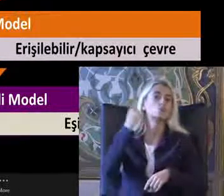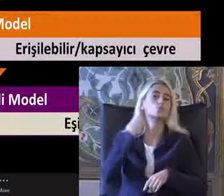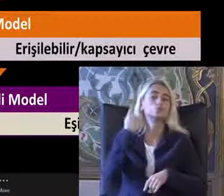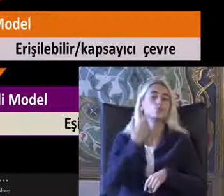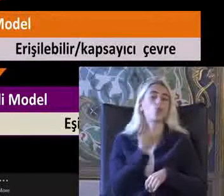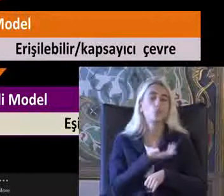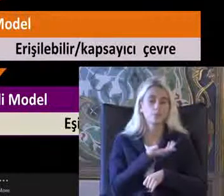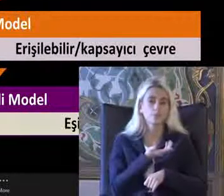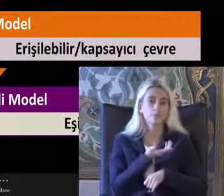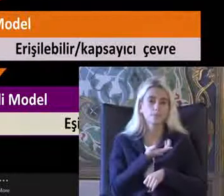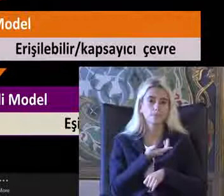Ancak